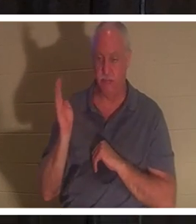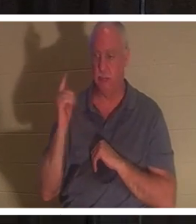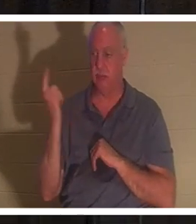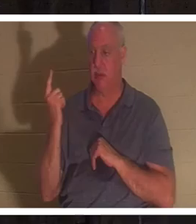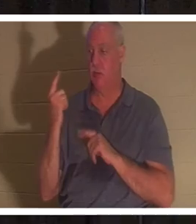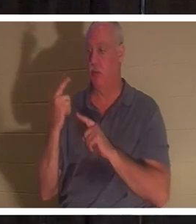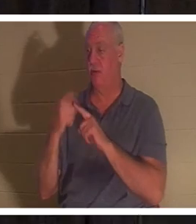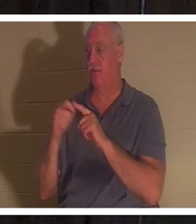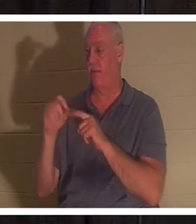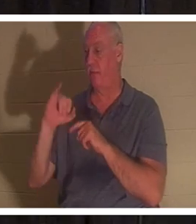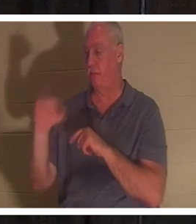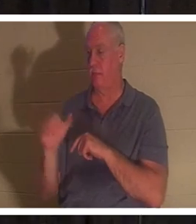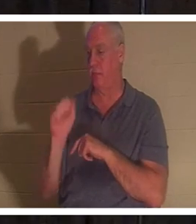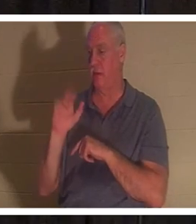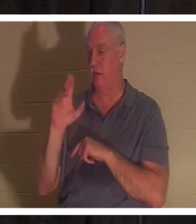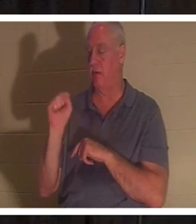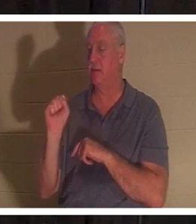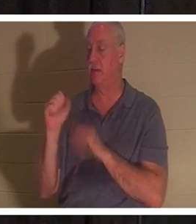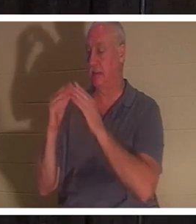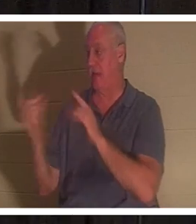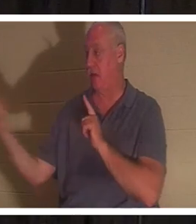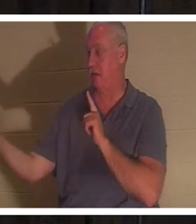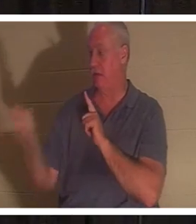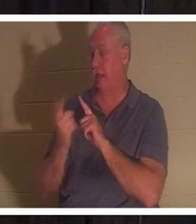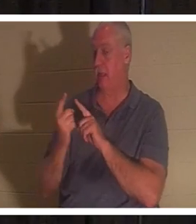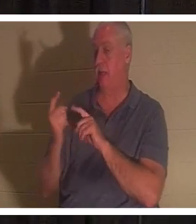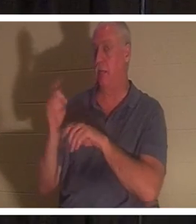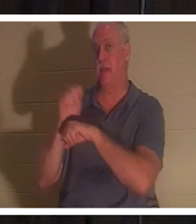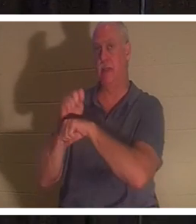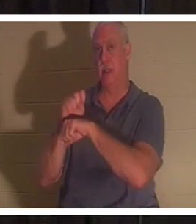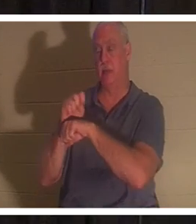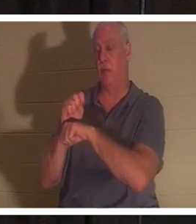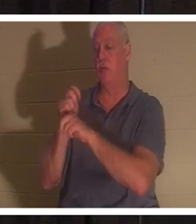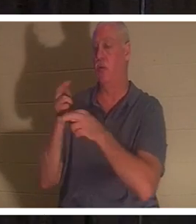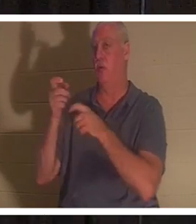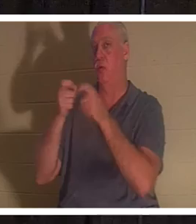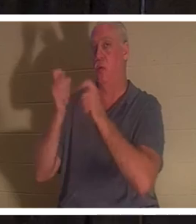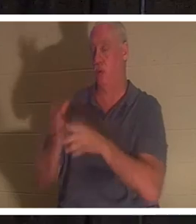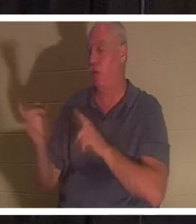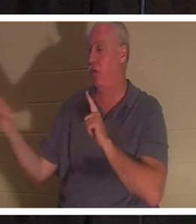des Jairus, des Vorstehers der Synagoge. ‚Deine Tochter ist tot‘, sagte er. ‚Belästige den Lehrer nicht